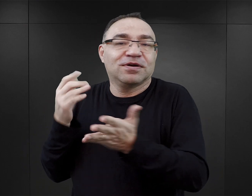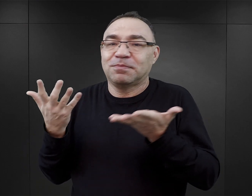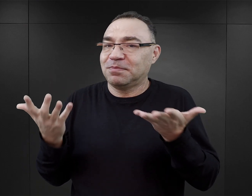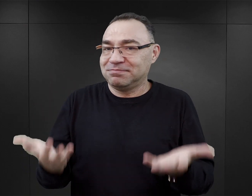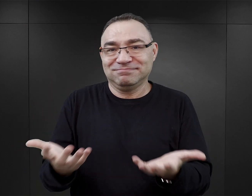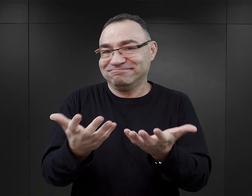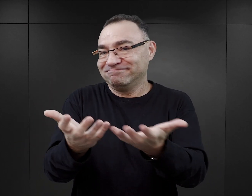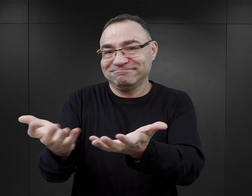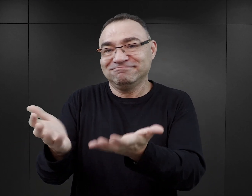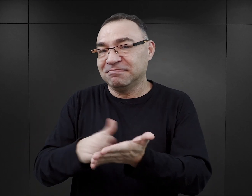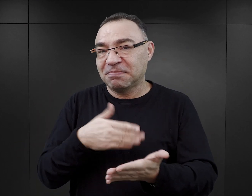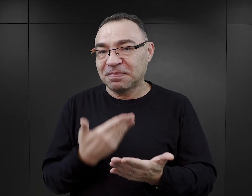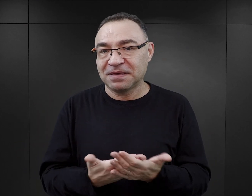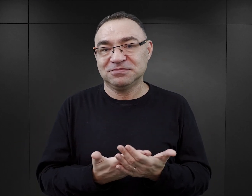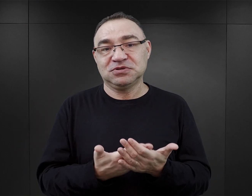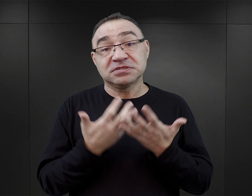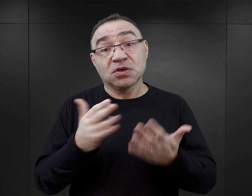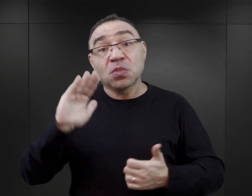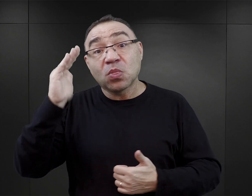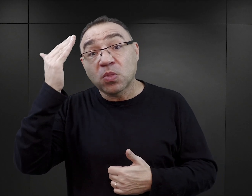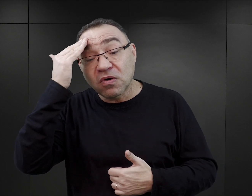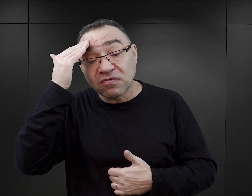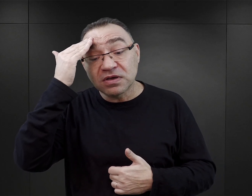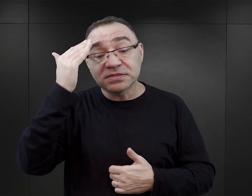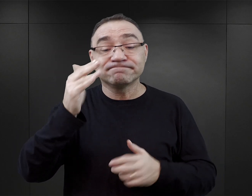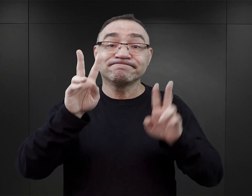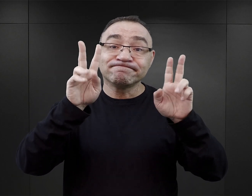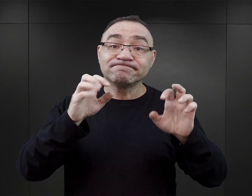Jeżeli ktoś chciałby dowiedzieć się czegoś o Auschwitz,